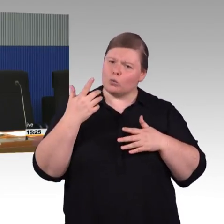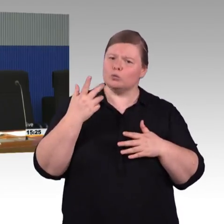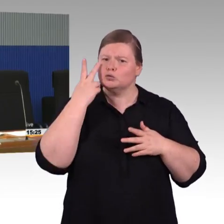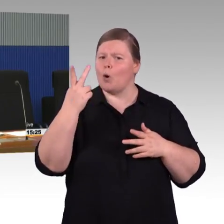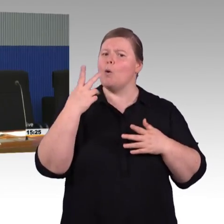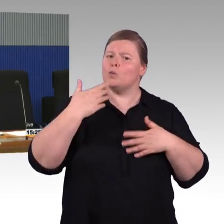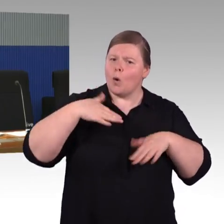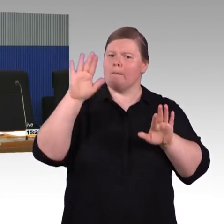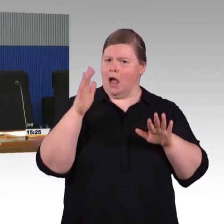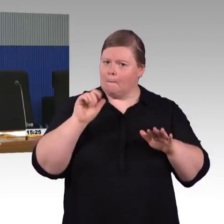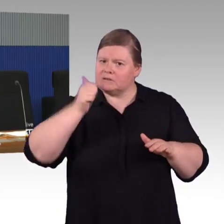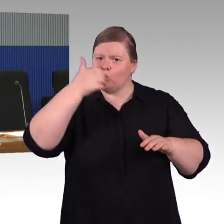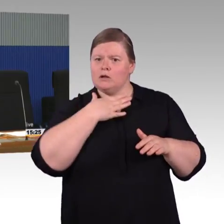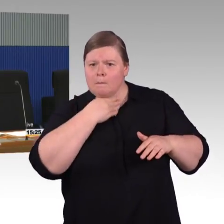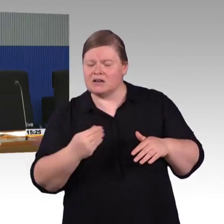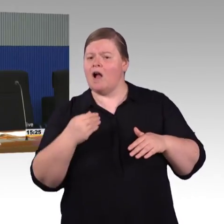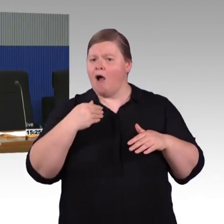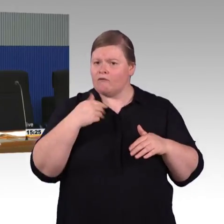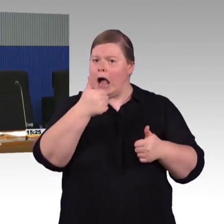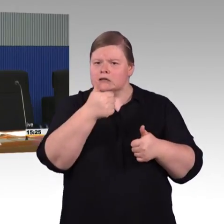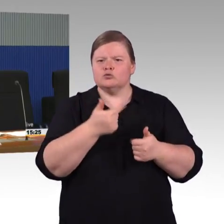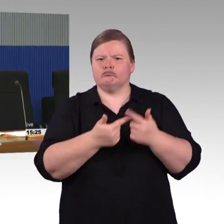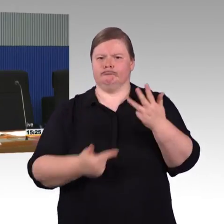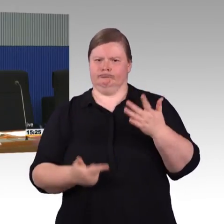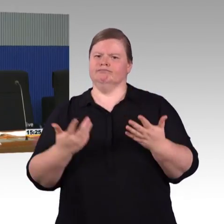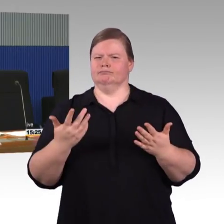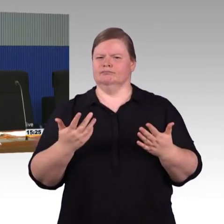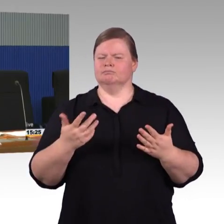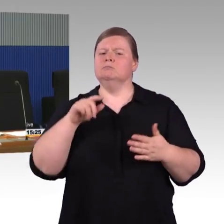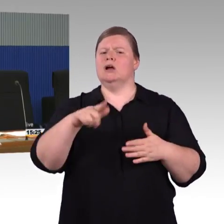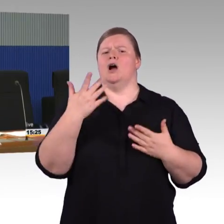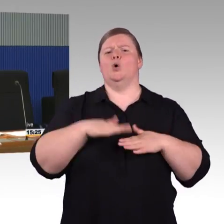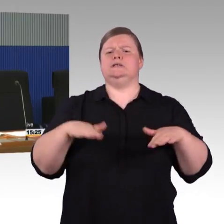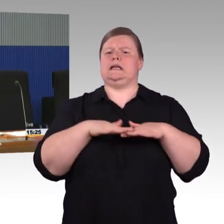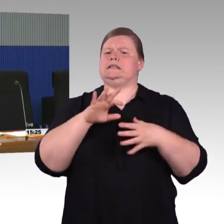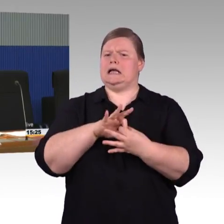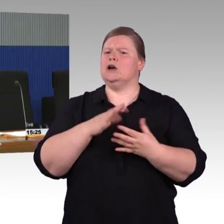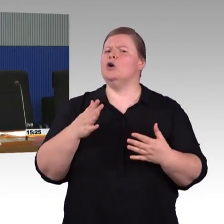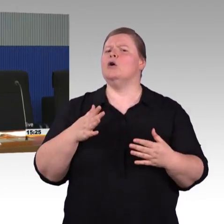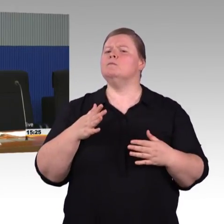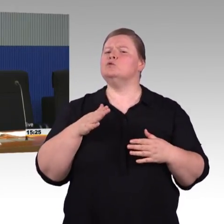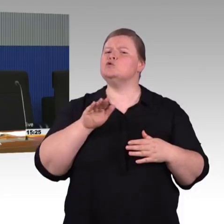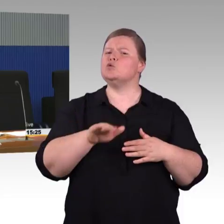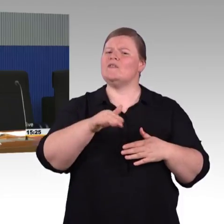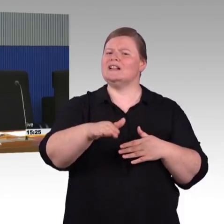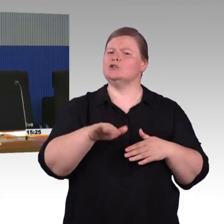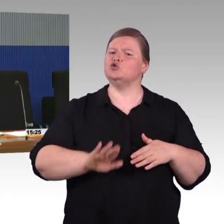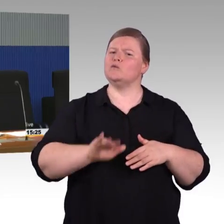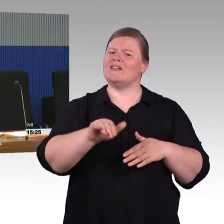exakt auf den Bahnsteig und die Voraussetzung ist natürlich, dass man das das passende Fahrzeug auch stufenfrei reinkommt.